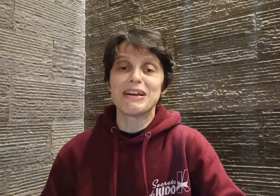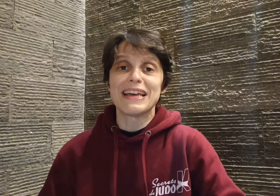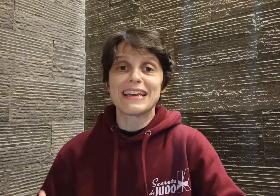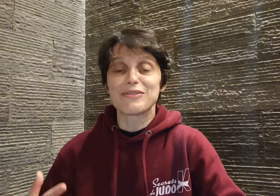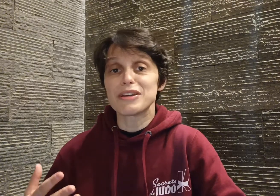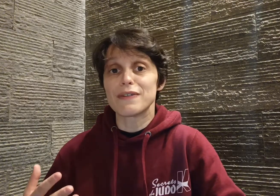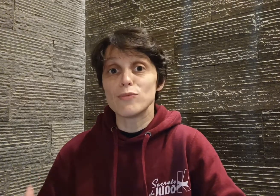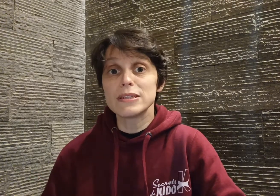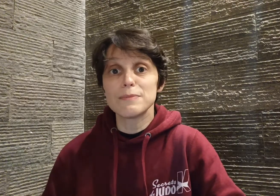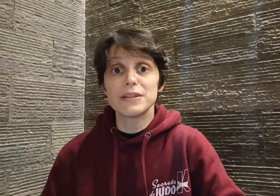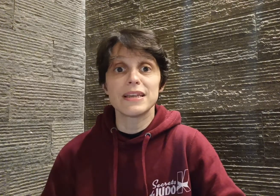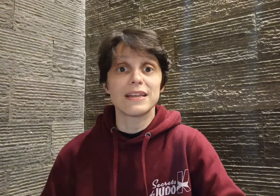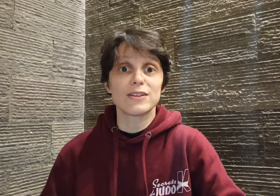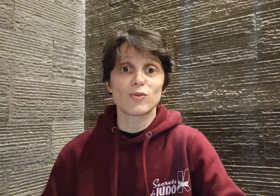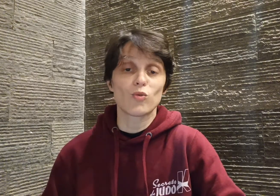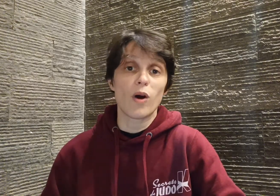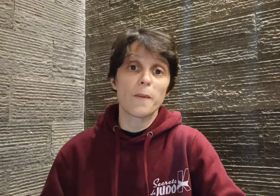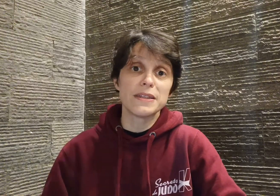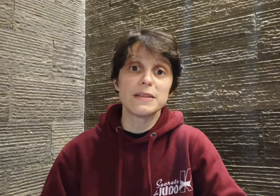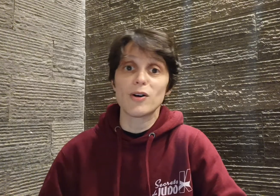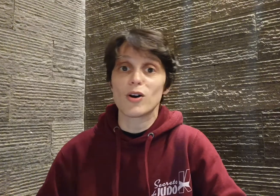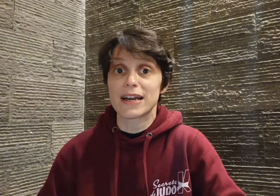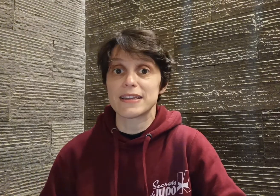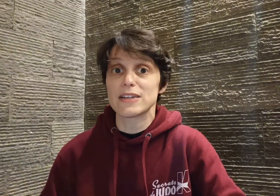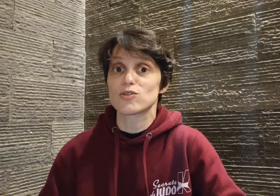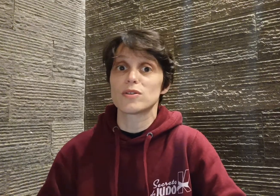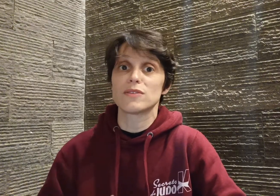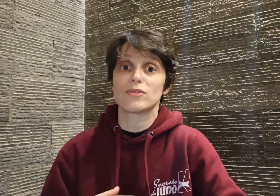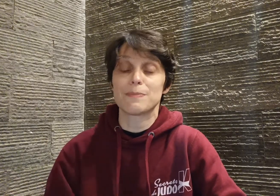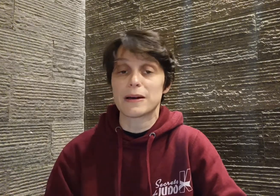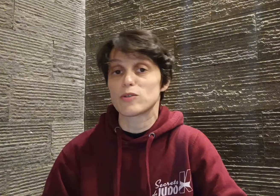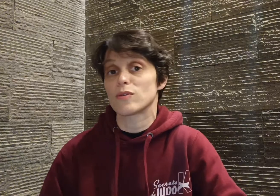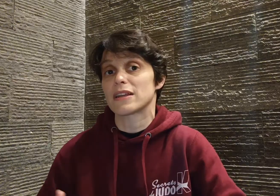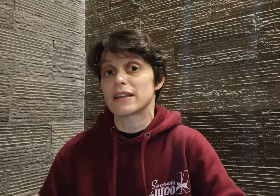et donc il va multiplier les tournois en minimes, en cadets, au niveau départemental, régional,